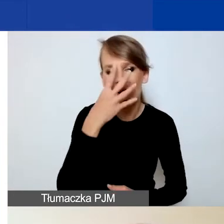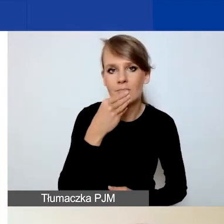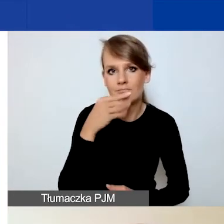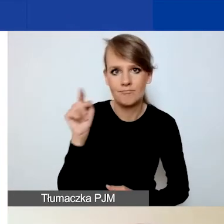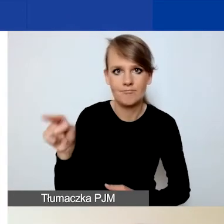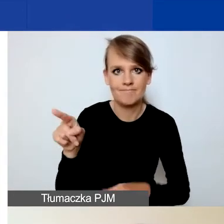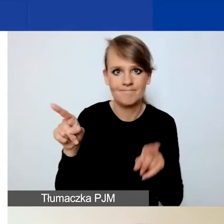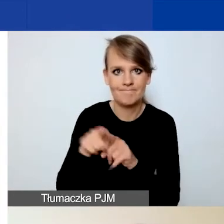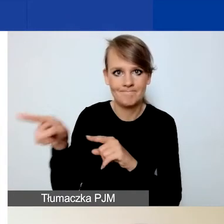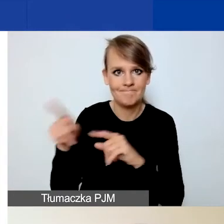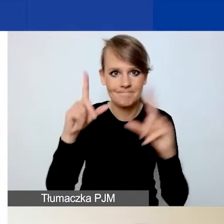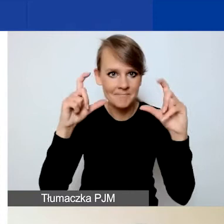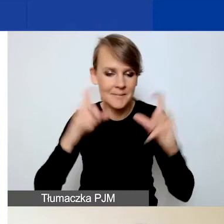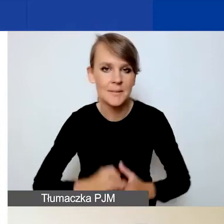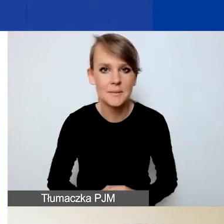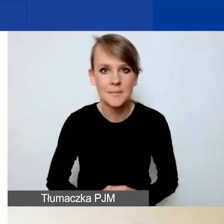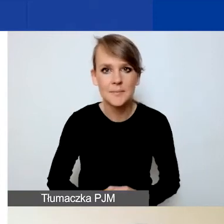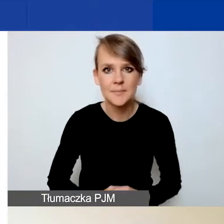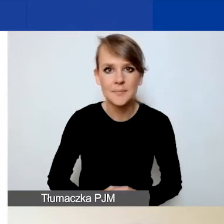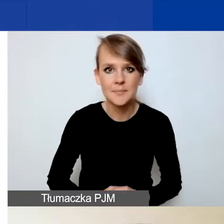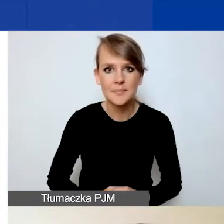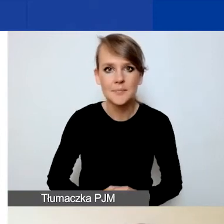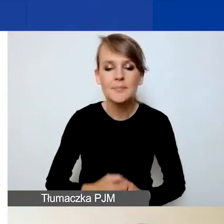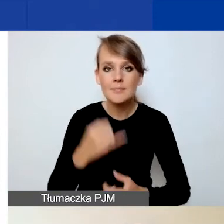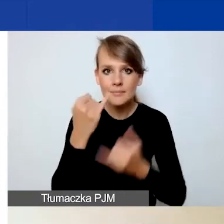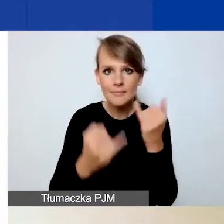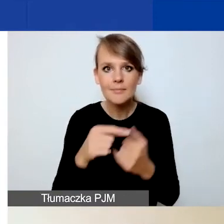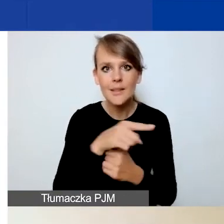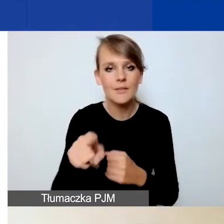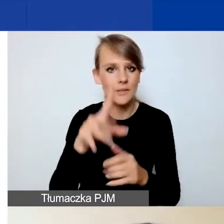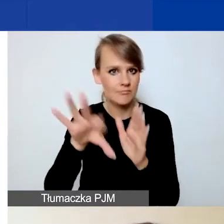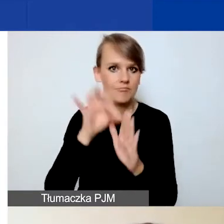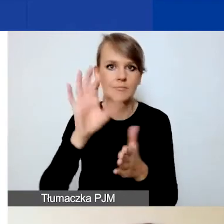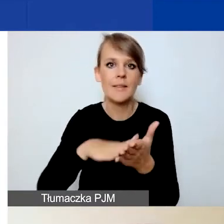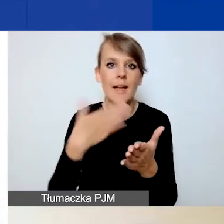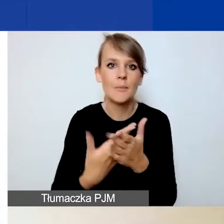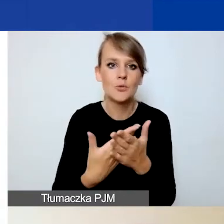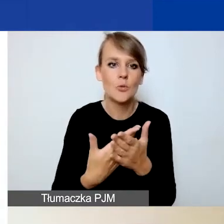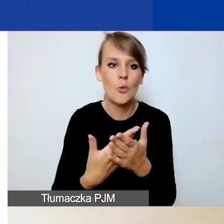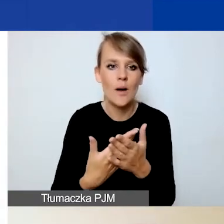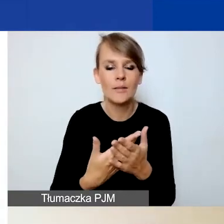czyli jeżeli zaznaczycie państwo np. pierwszy obszar,